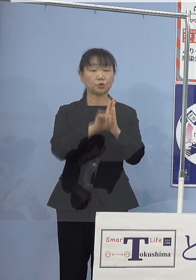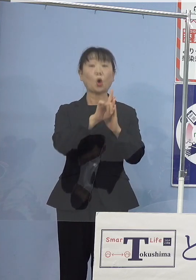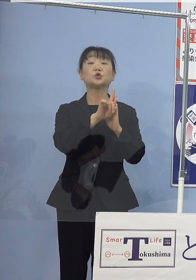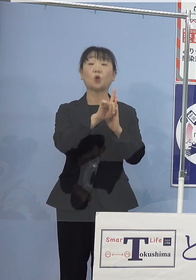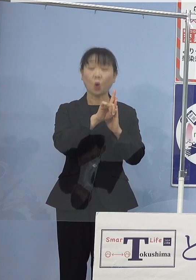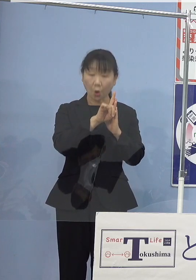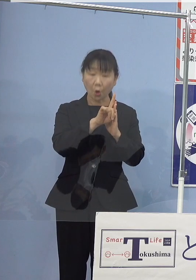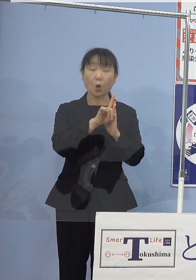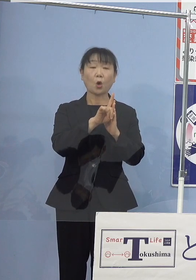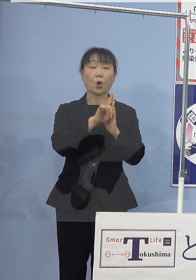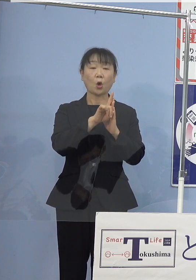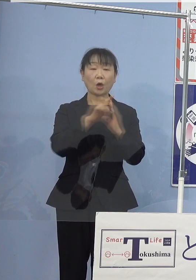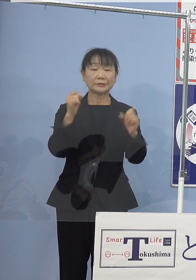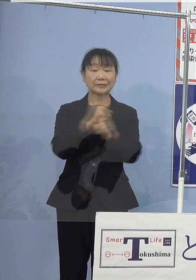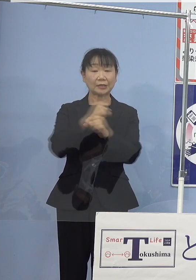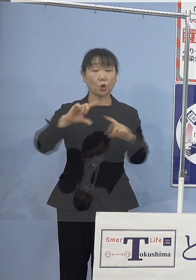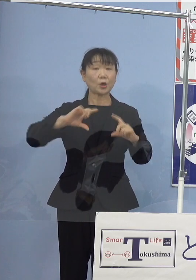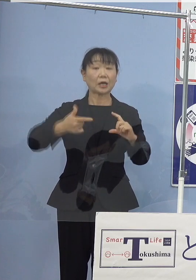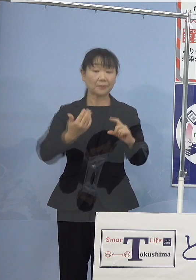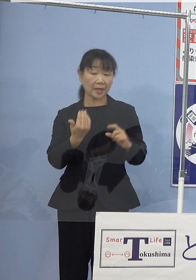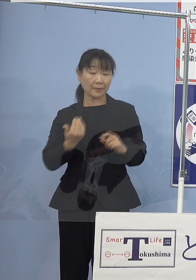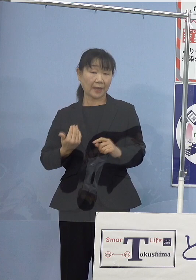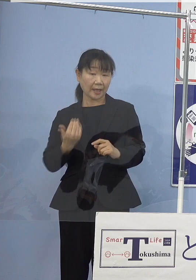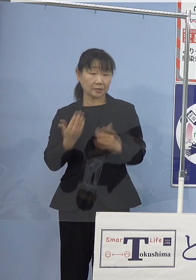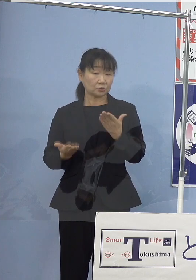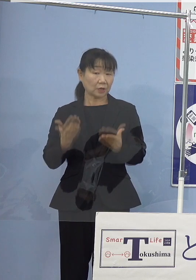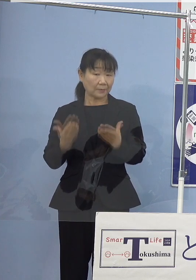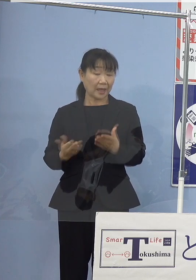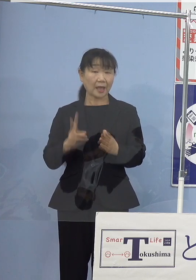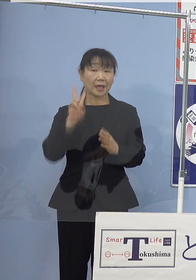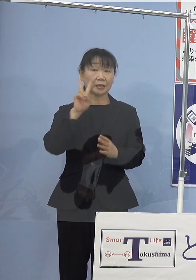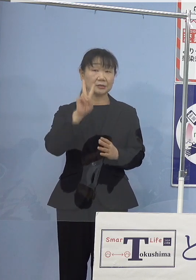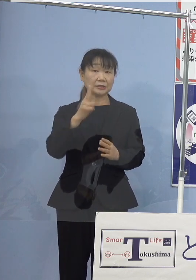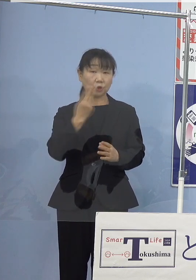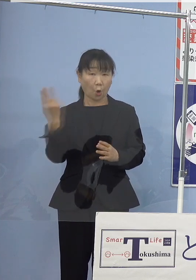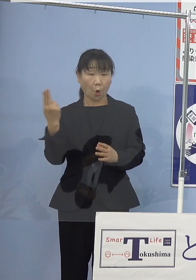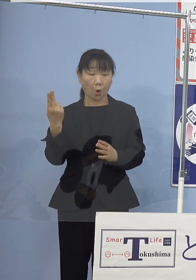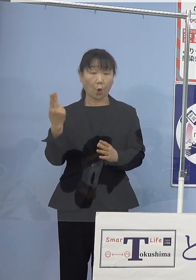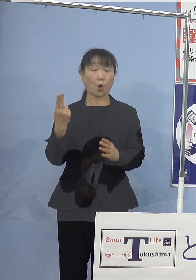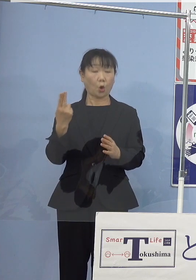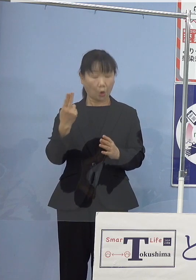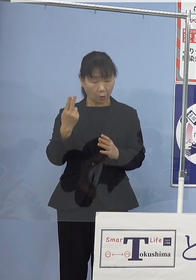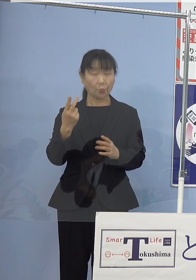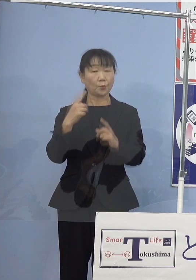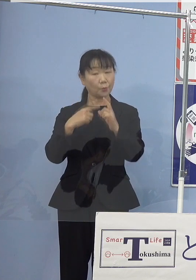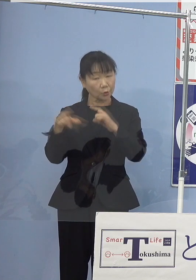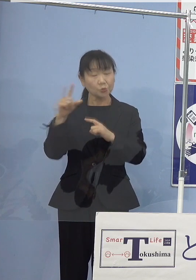産業革命以前に比べ 2度より十分低く保つ